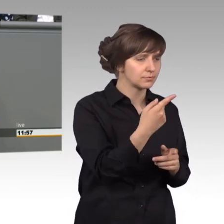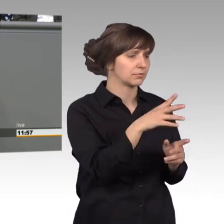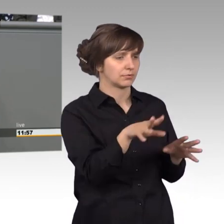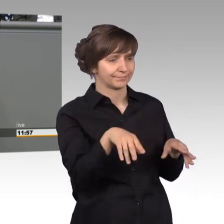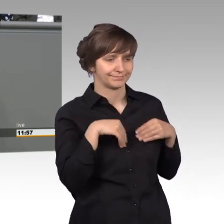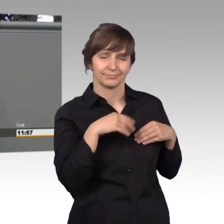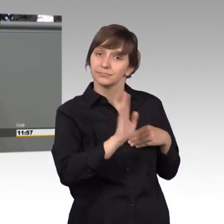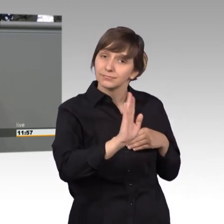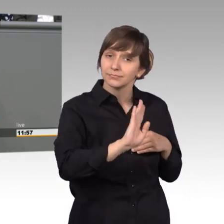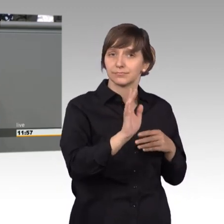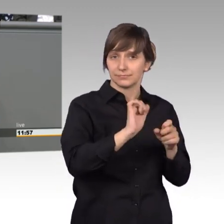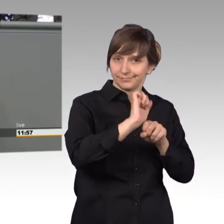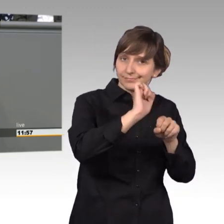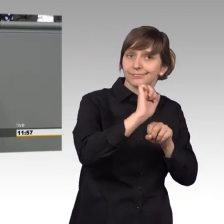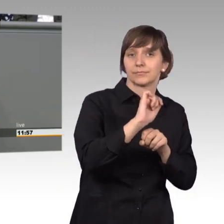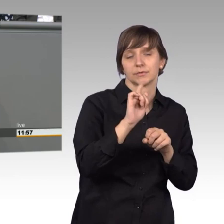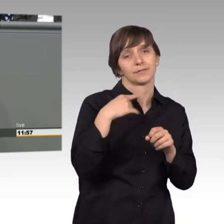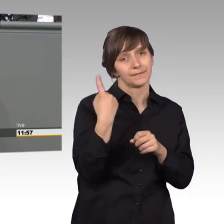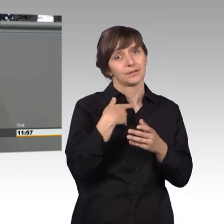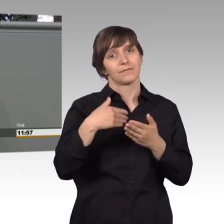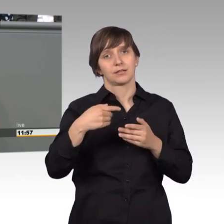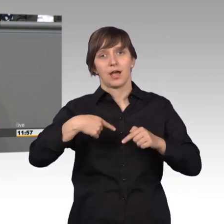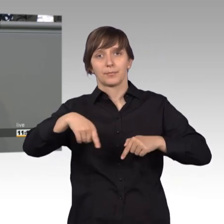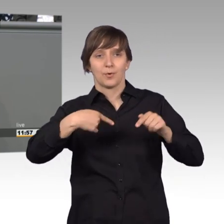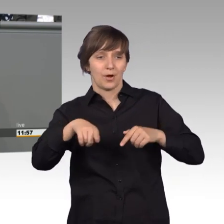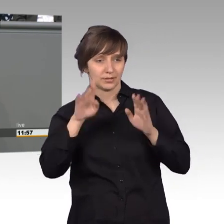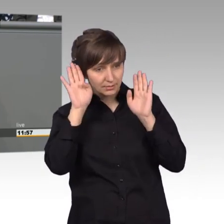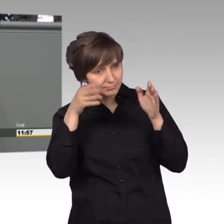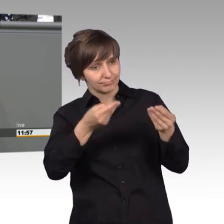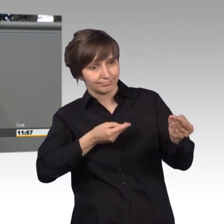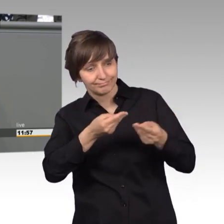Dann werden wir uns als Abgeordnete um Ihr Anliegen kümmern und dass es